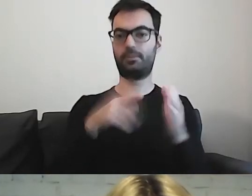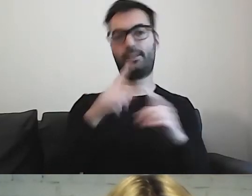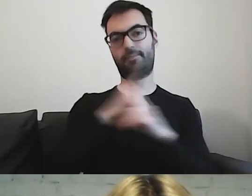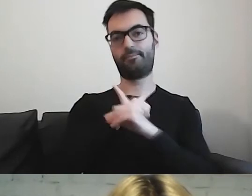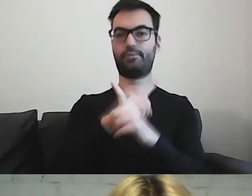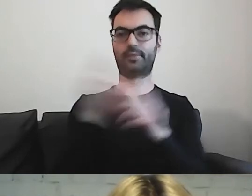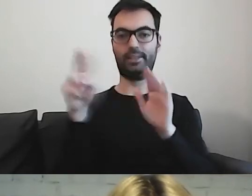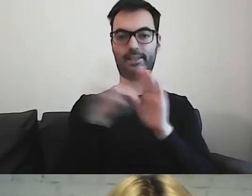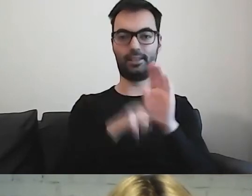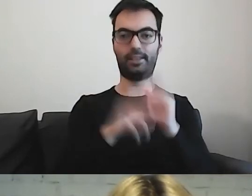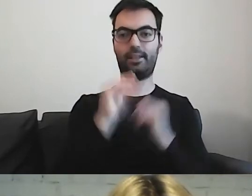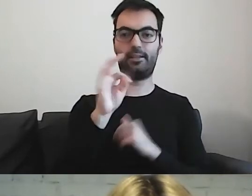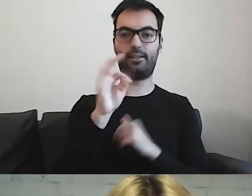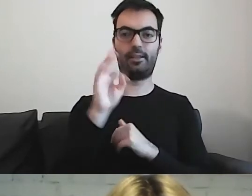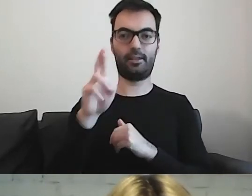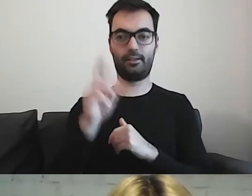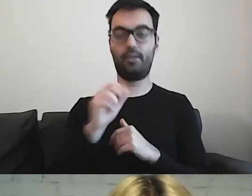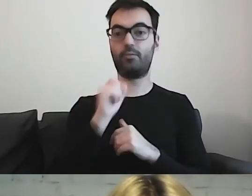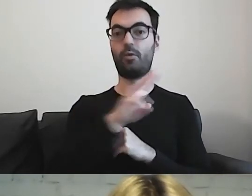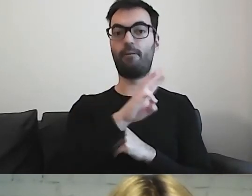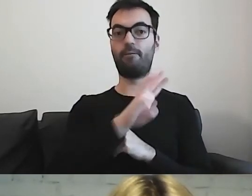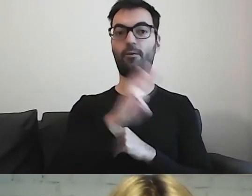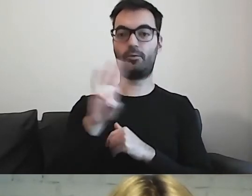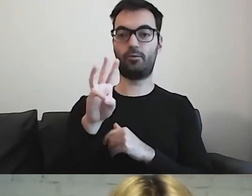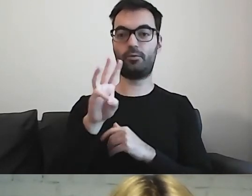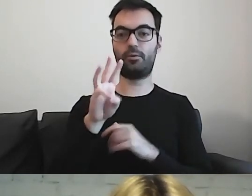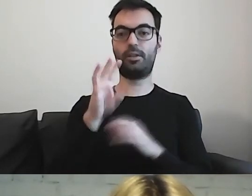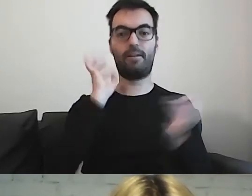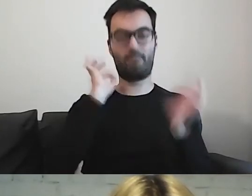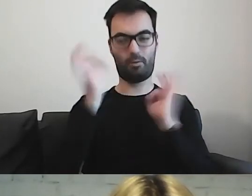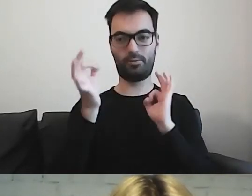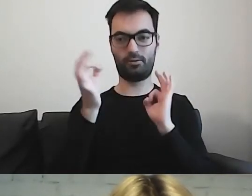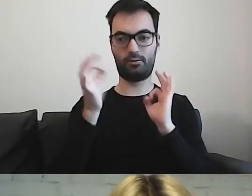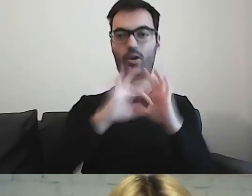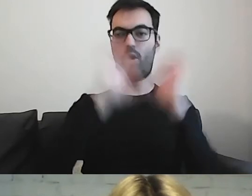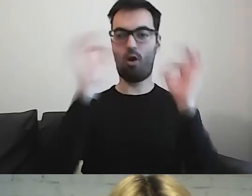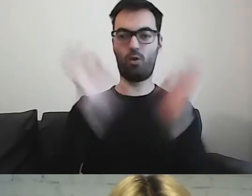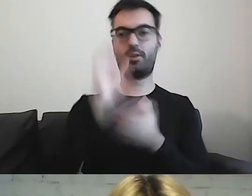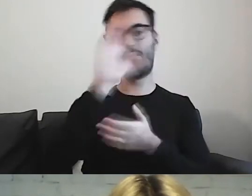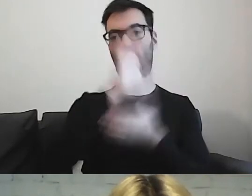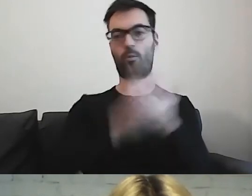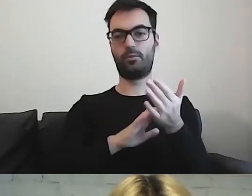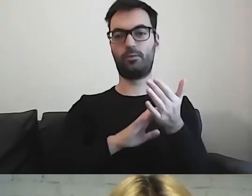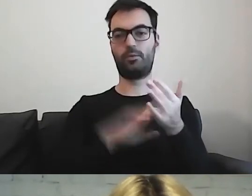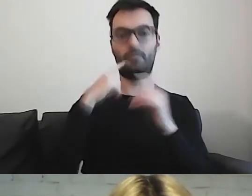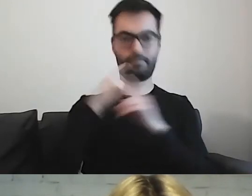Są portale informacyjne, które są tworzone zgodnie z tymi zasadami.